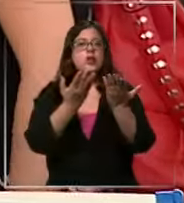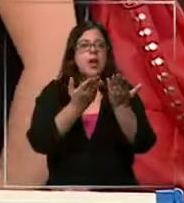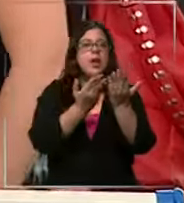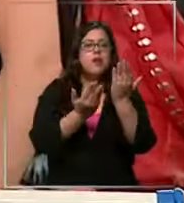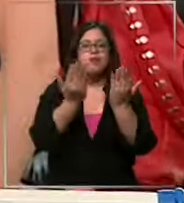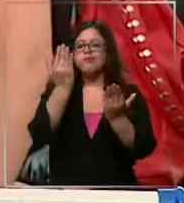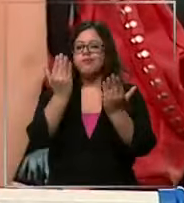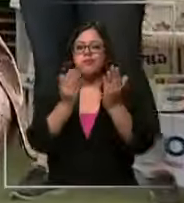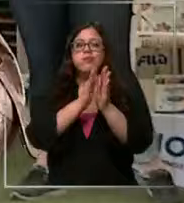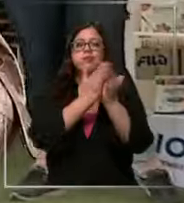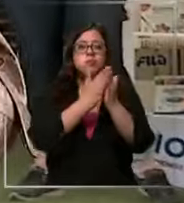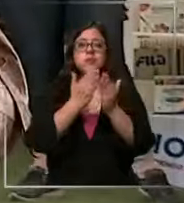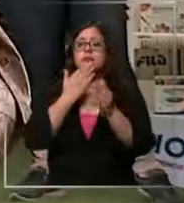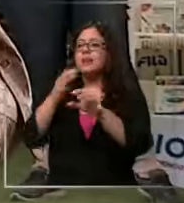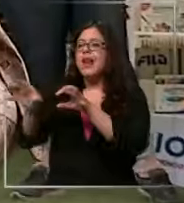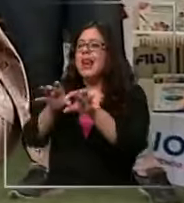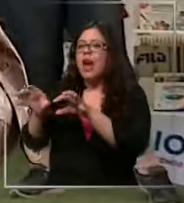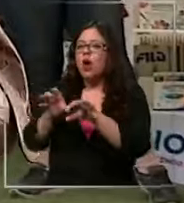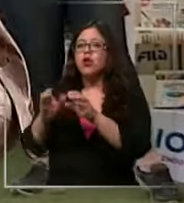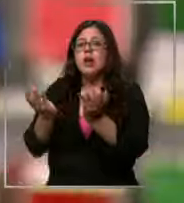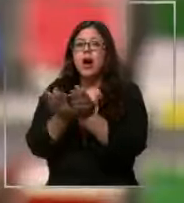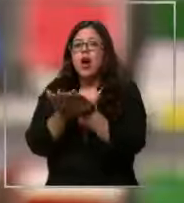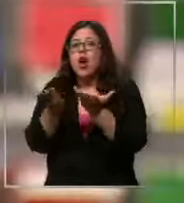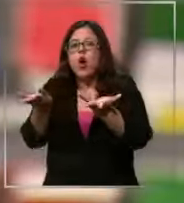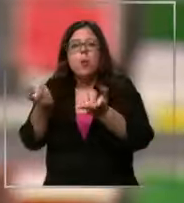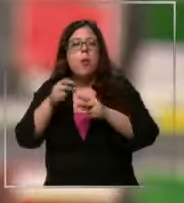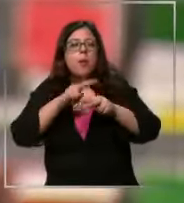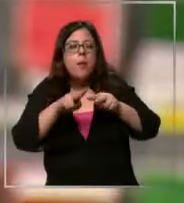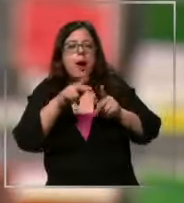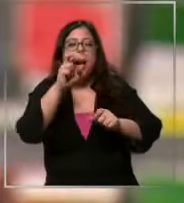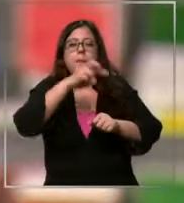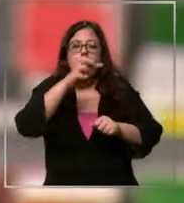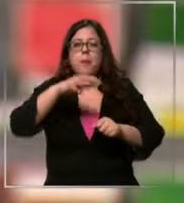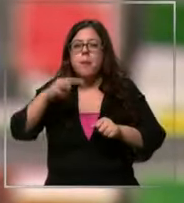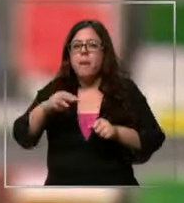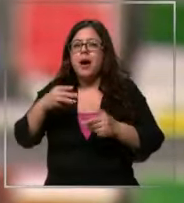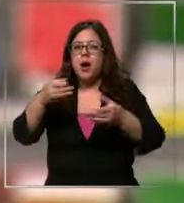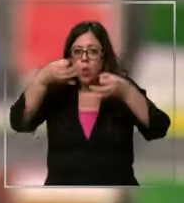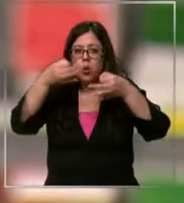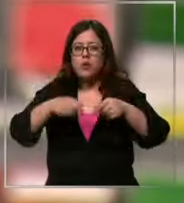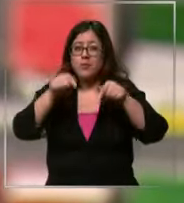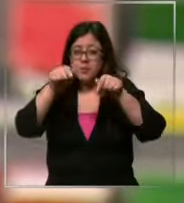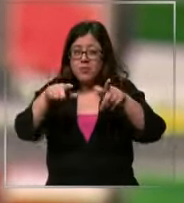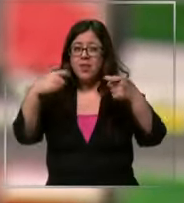útiles Pero cómo podrían prepararse los padres para enfrentar este tipo de gastos que pueden